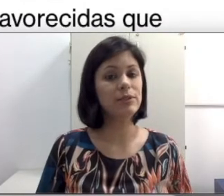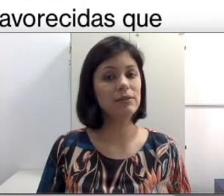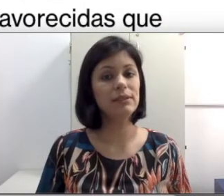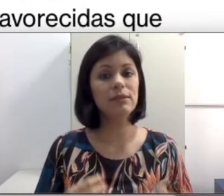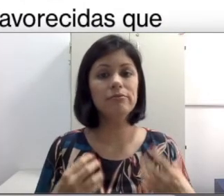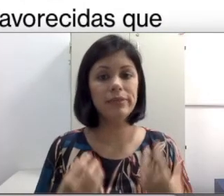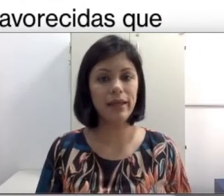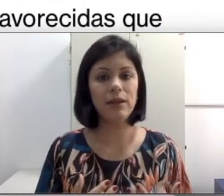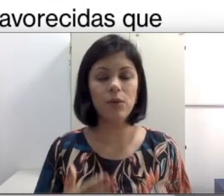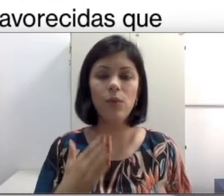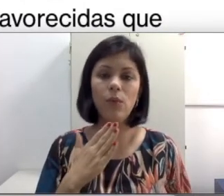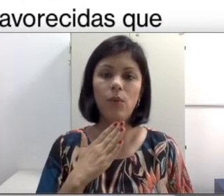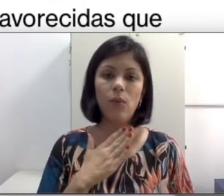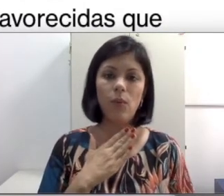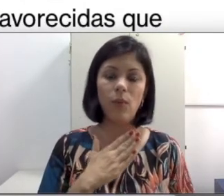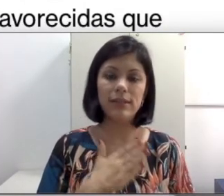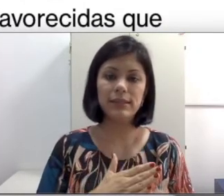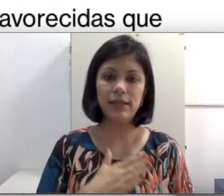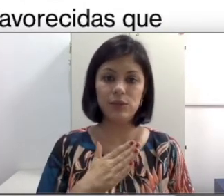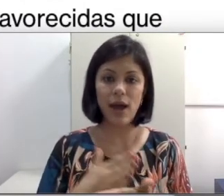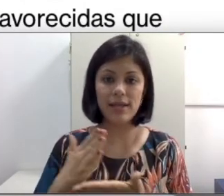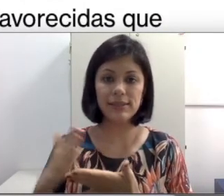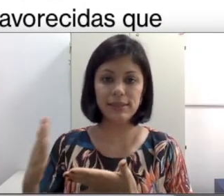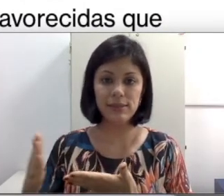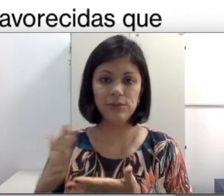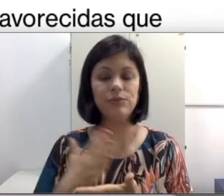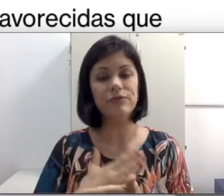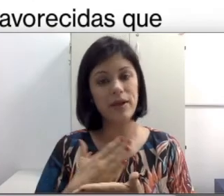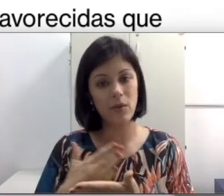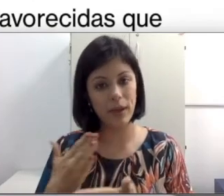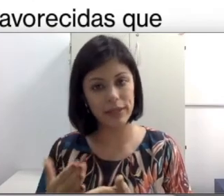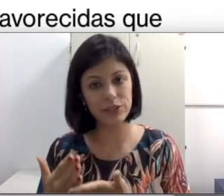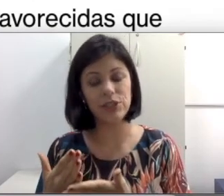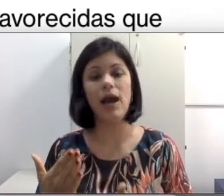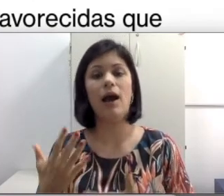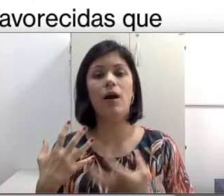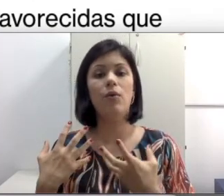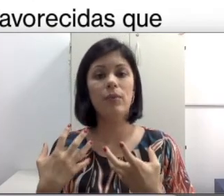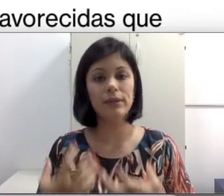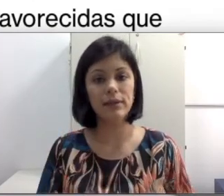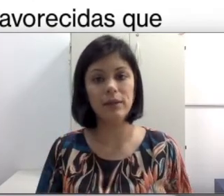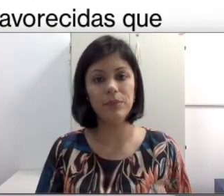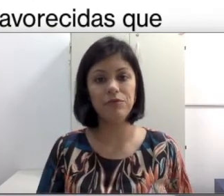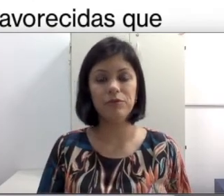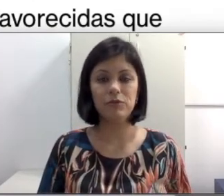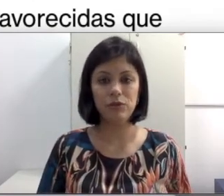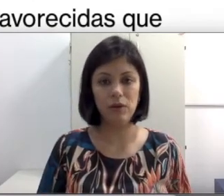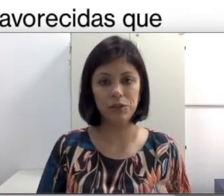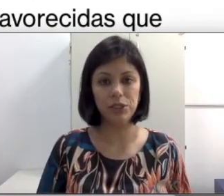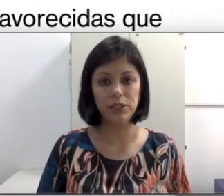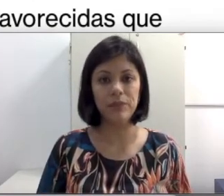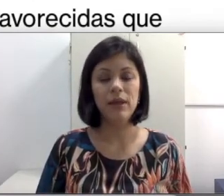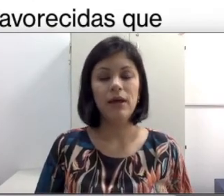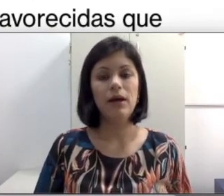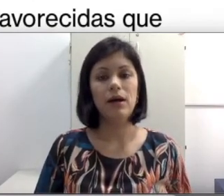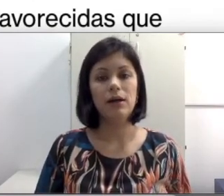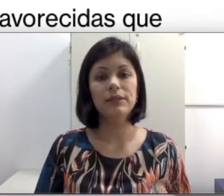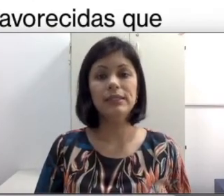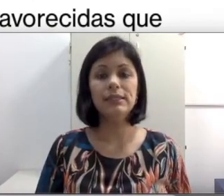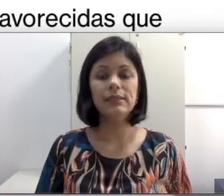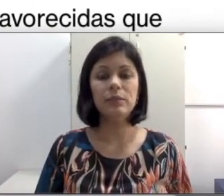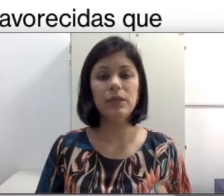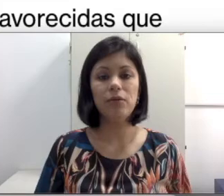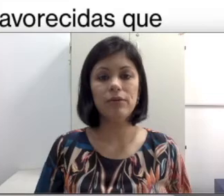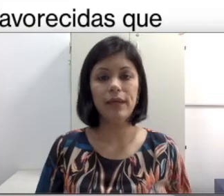vezes não têm um acesso frequente a uma terapia fonoaudiológica. Às vezes a terapia